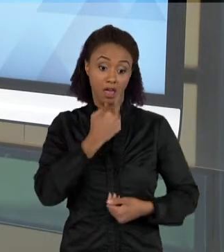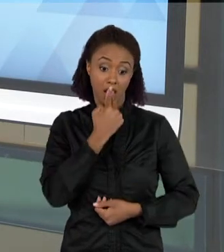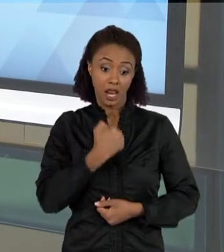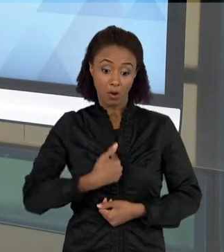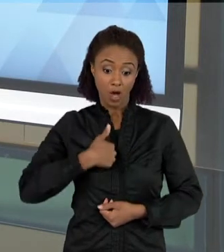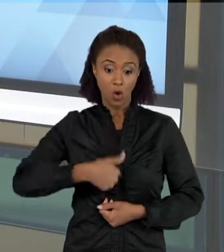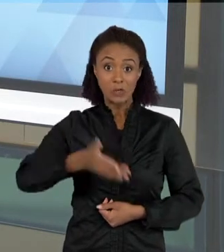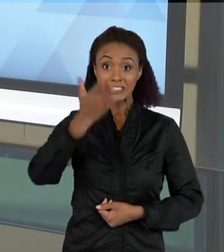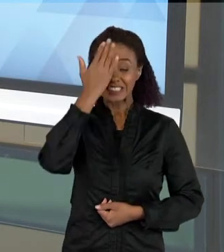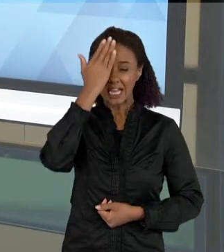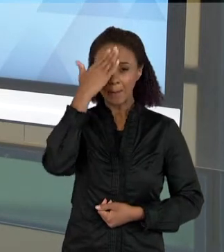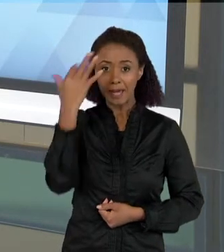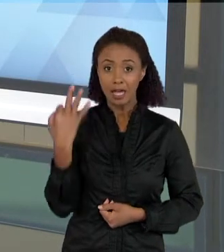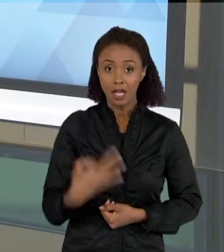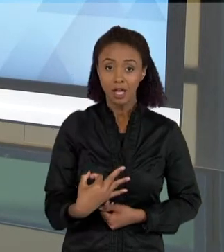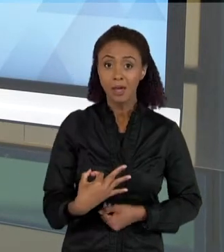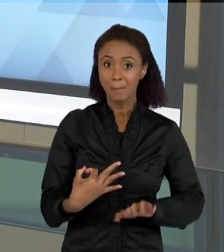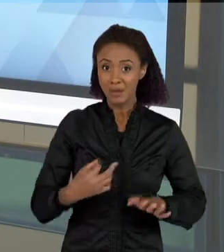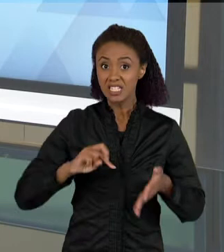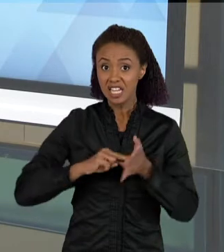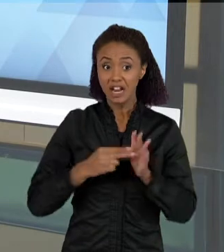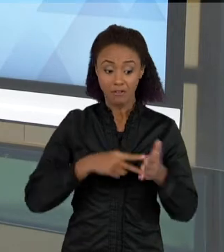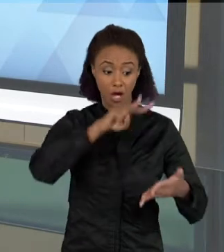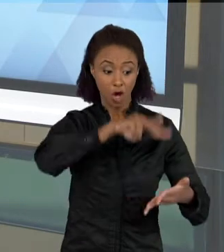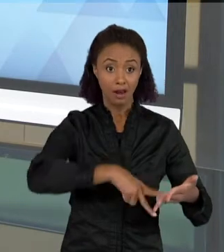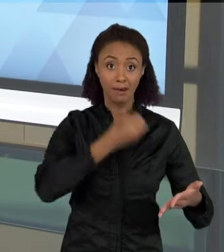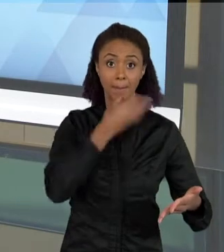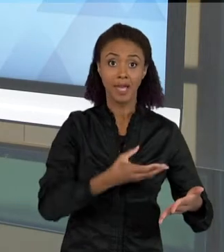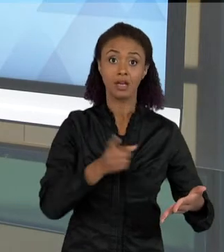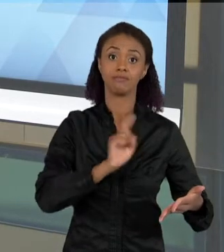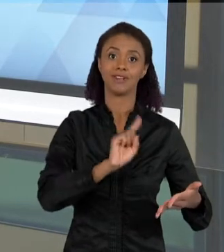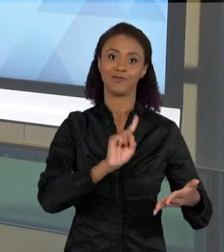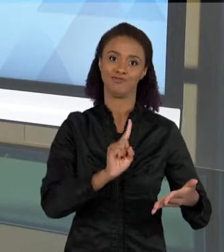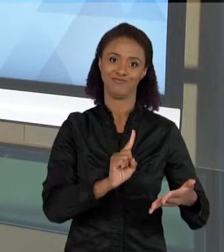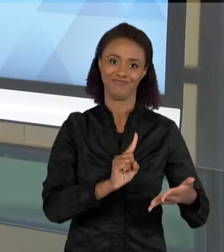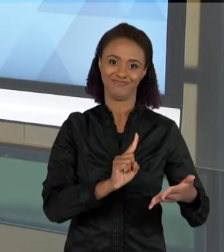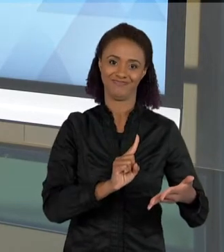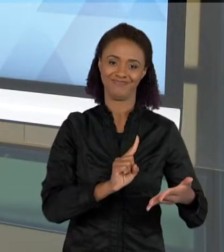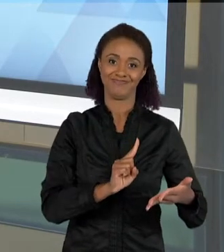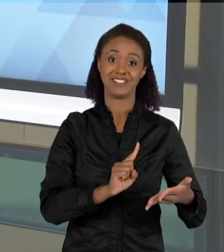ESTEJA LENDO BEM, PARA VOCÊ LER BEM VOCÊ MAIS DO QUE CONHECER A LÍNGUA. E POR QUE